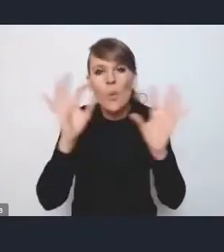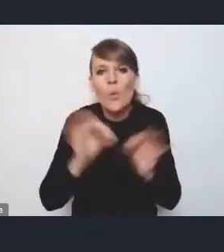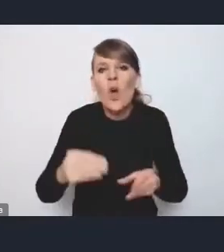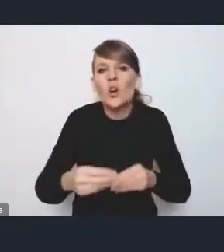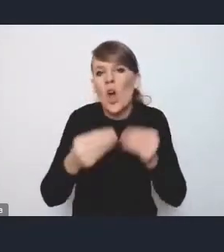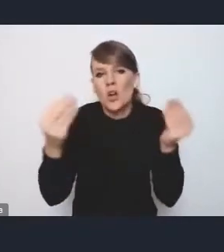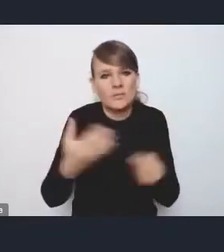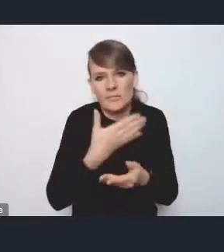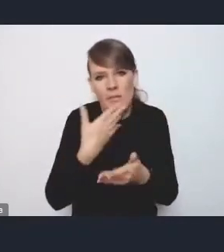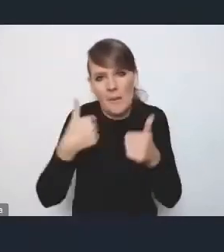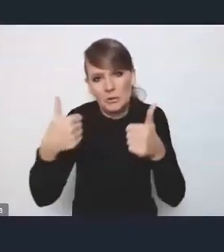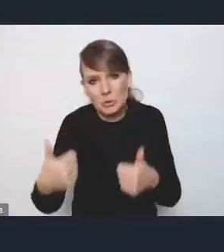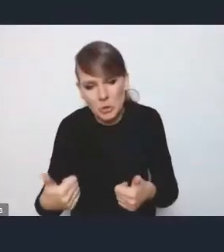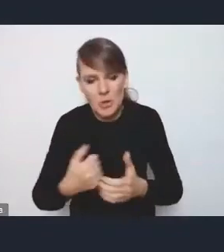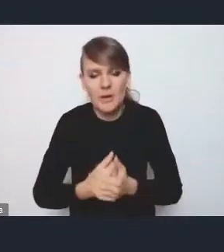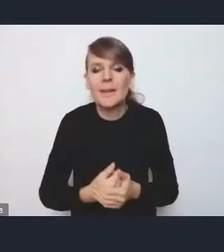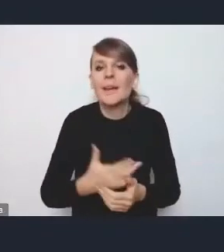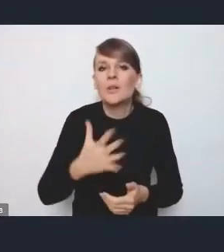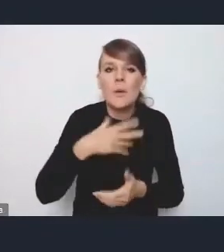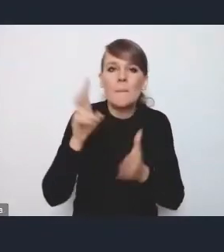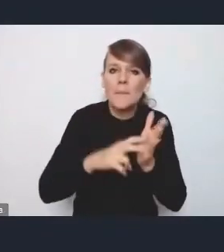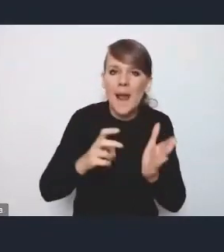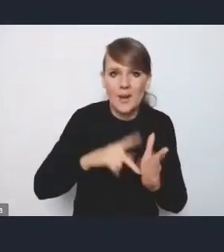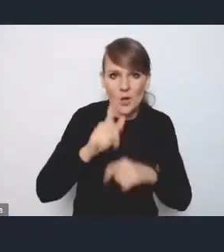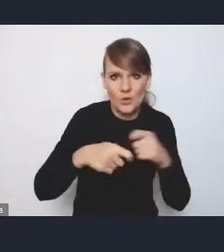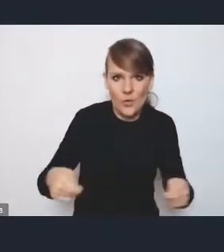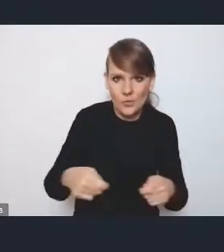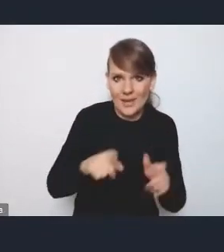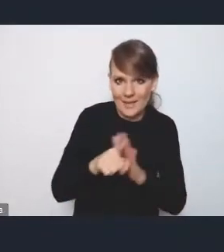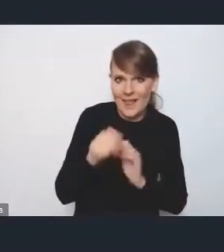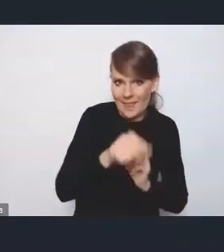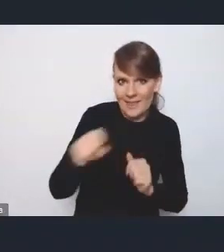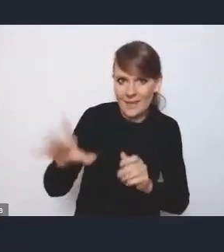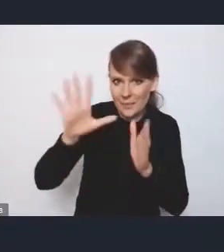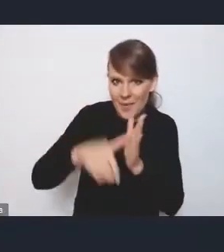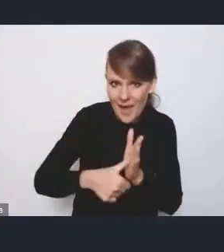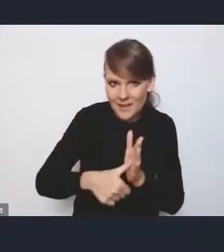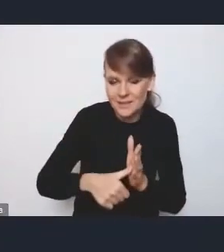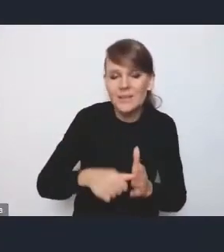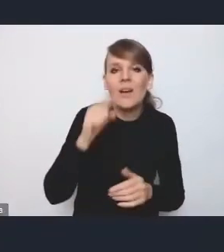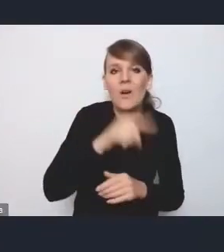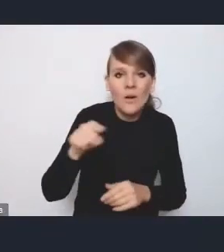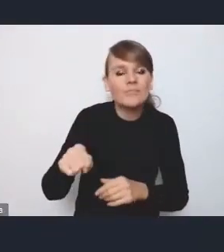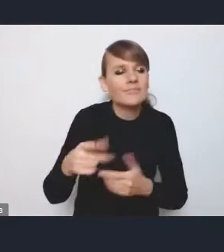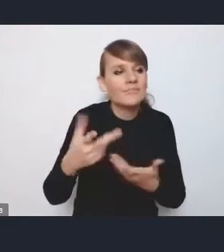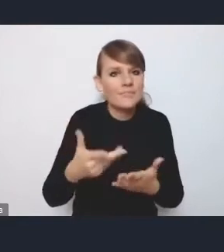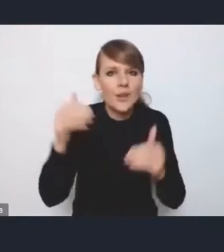I brakuje mi konkretnych rozwiązań właśnie dla tych miast, które by mogły stanowić jakiś taki dodatkowy bodziec,